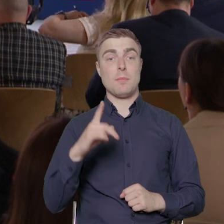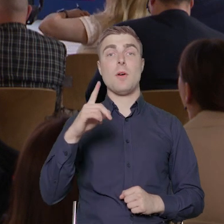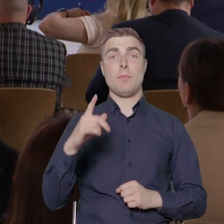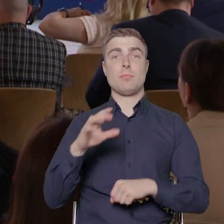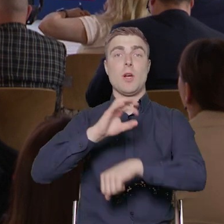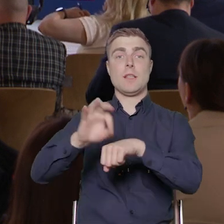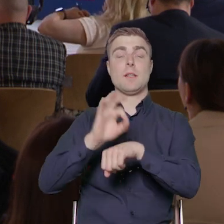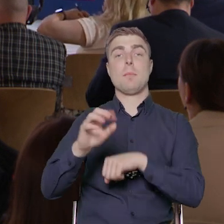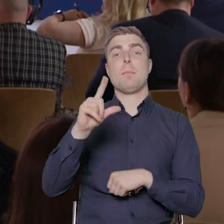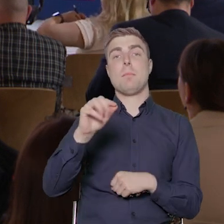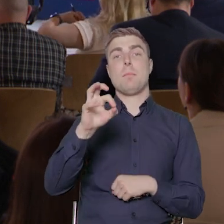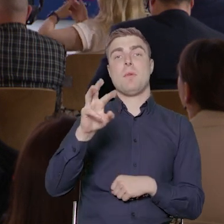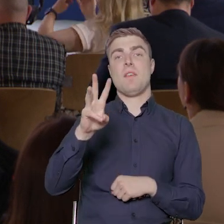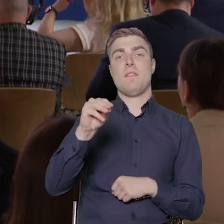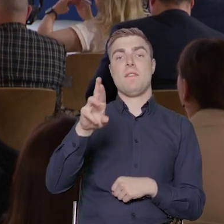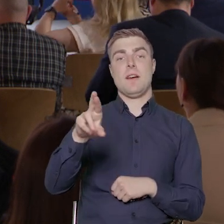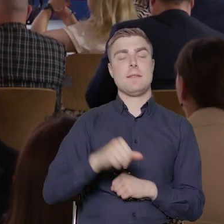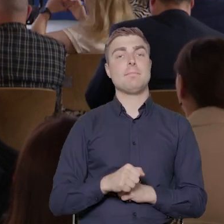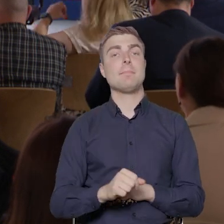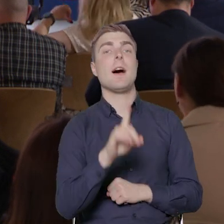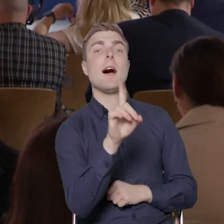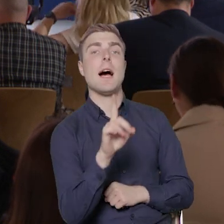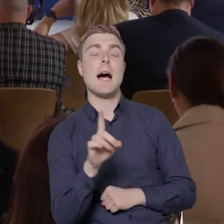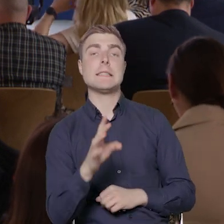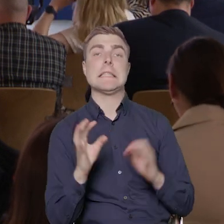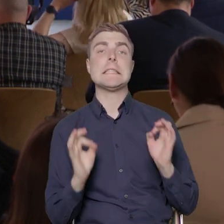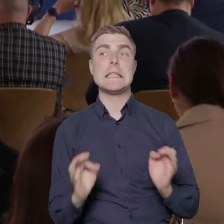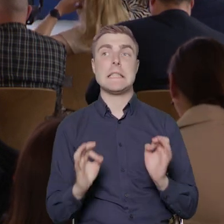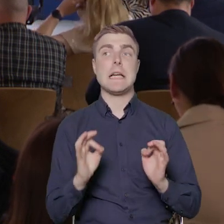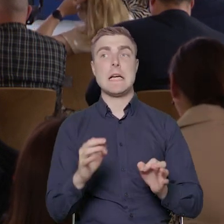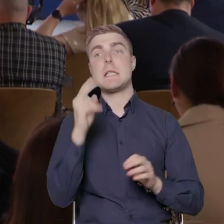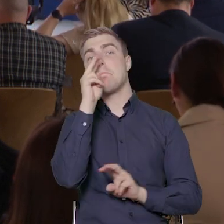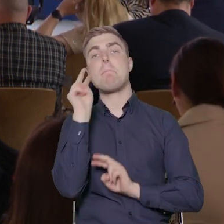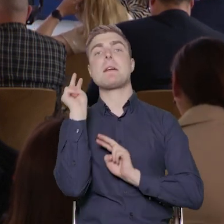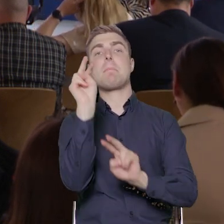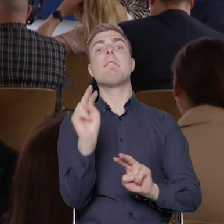Teraz, jeżeli chodzi o perspektywę obecną, w której jesteśmy, czyli FERS,